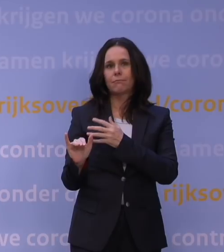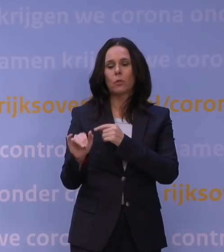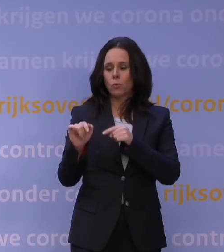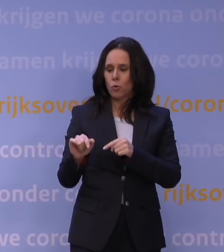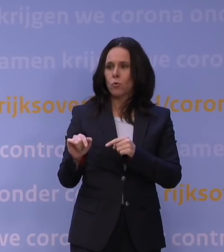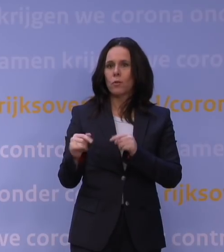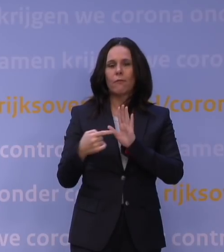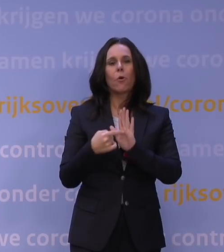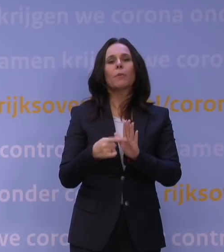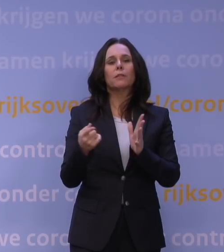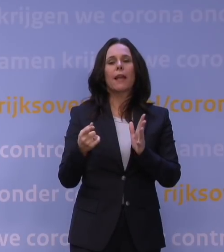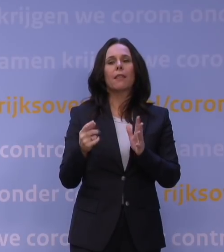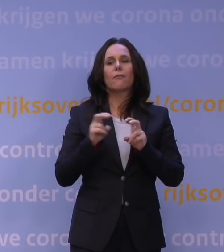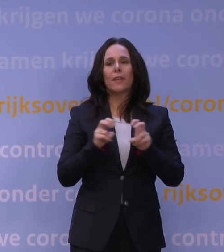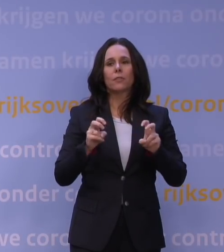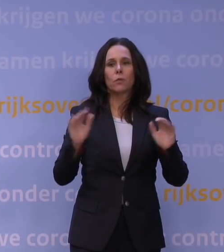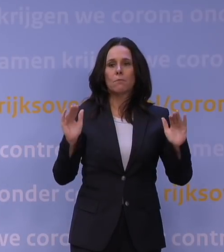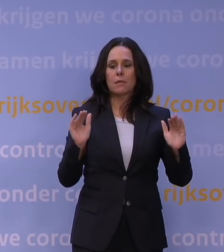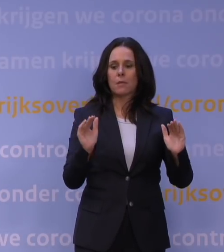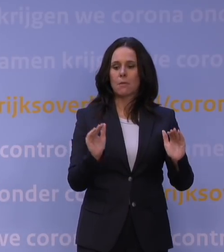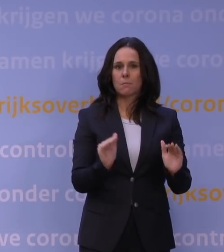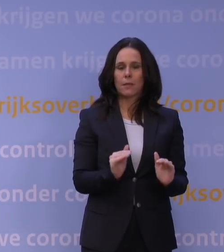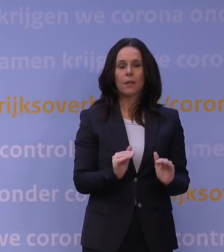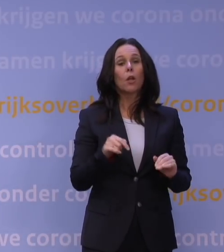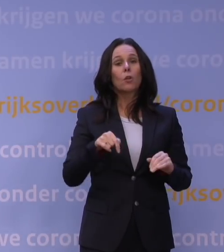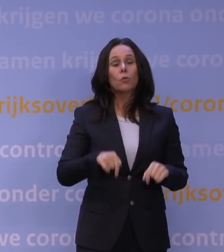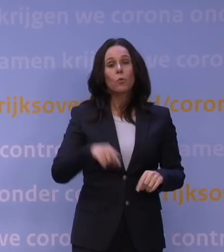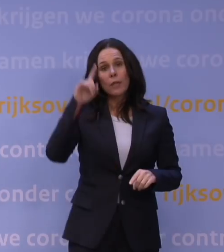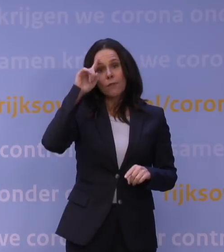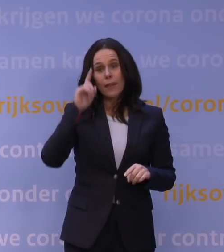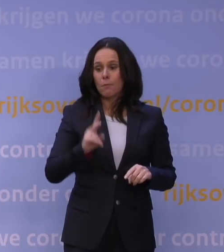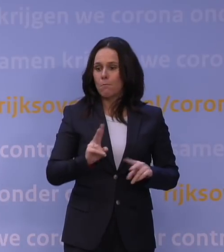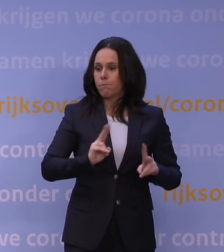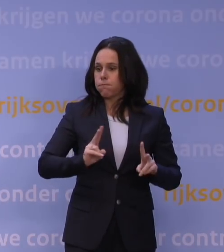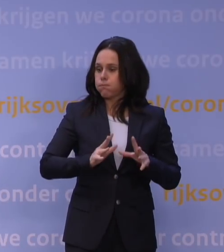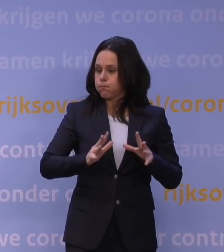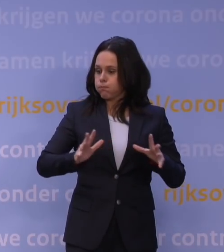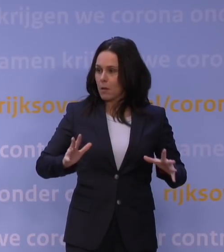Dat weten we niet, dat moeten we zien. Op dit moment weten we wel dat het heel besmettelijk is en mensen nog steeds ziek maakt. We weten niet hoe erg,